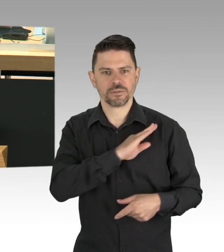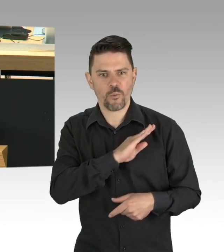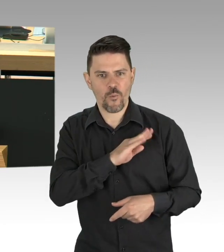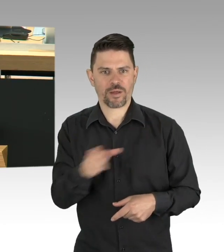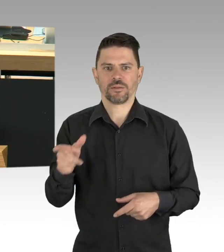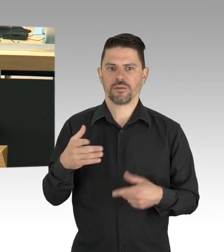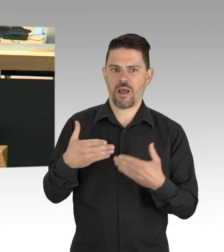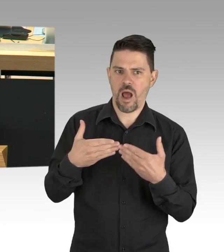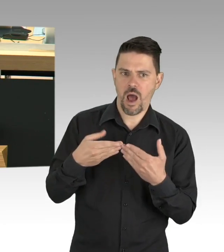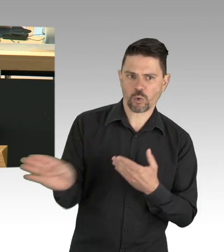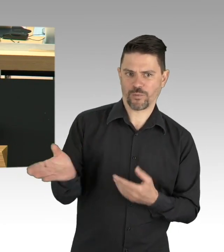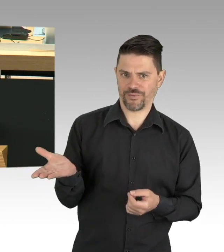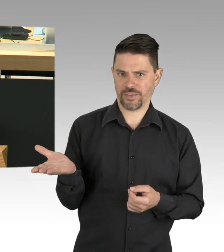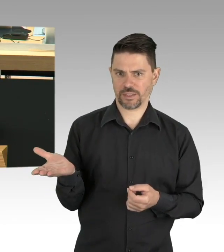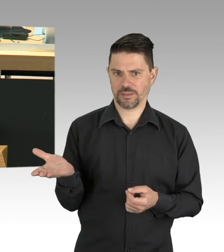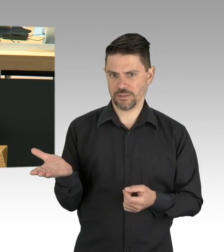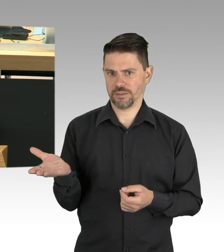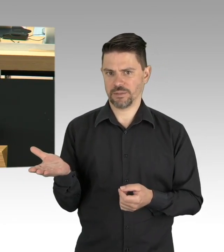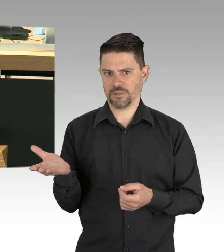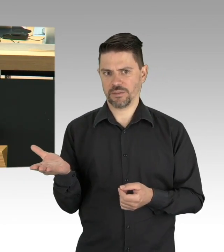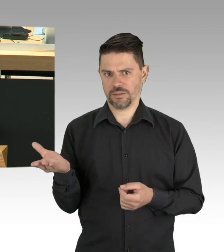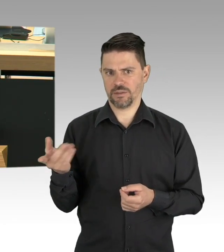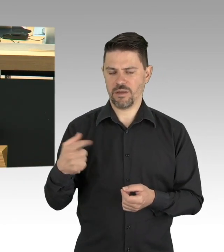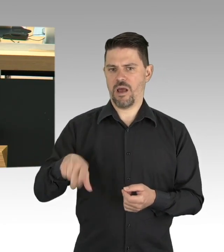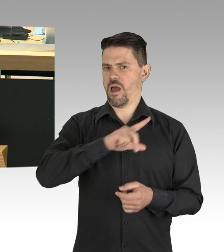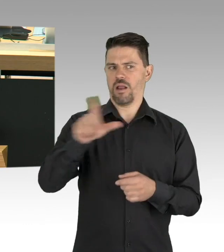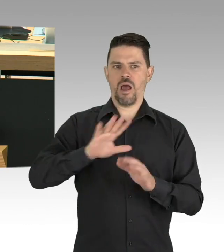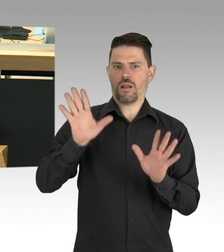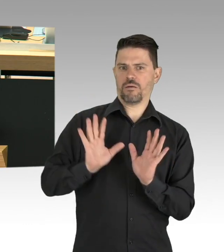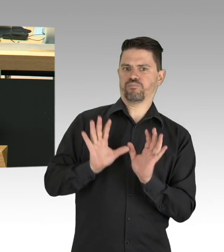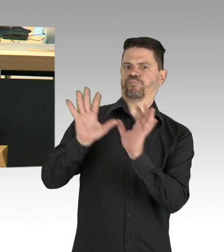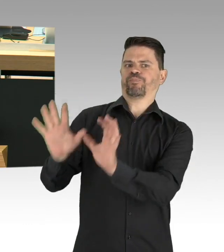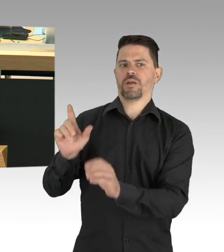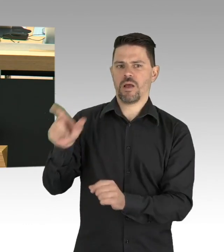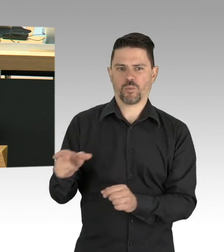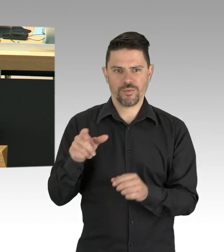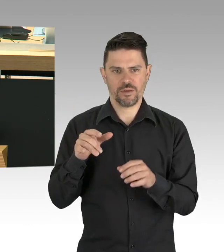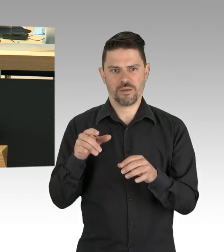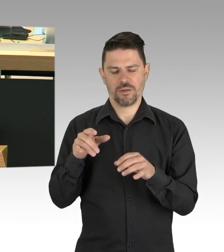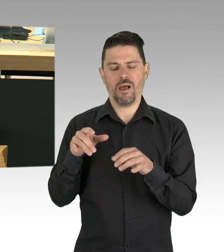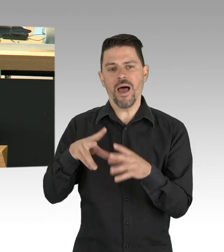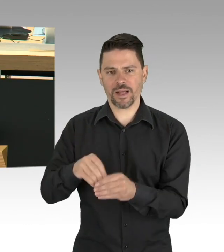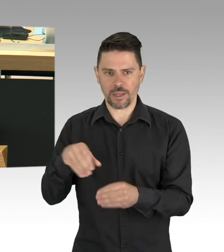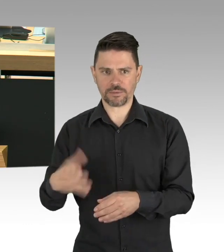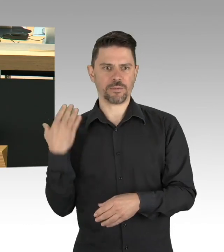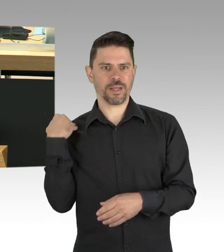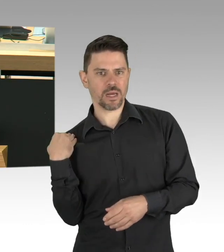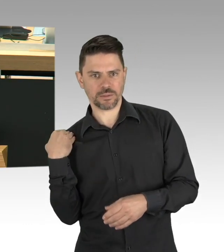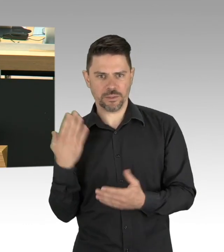im Grunde ums Unterrichten der eigenen Kinder. Wer wie ich eigene Kinder hat, der weiß, dass es nicht immer einfach ist,